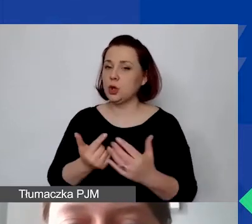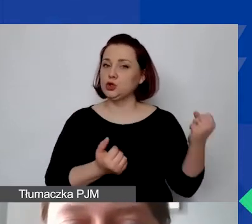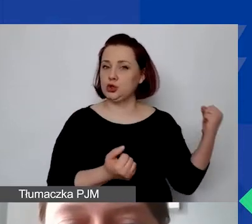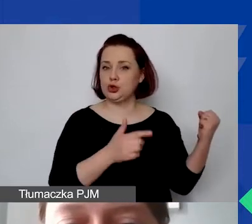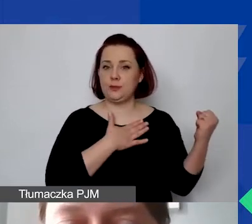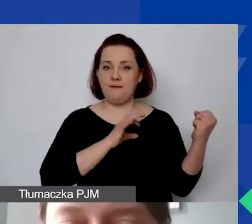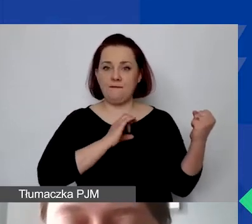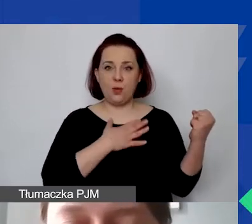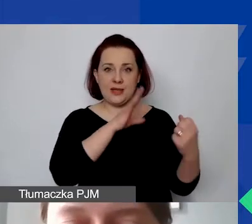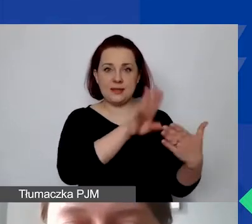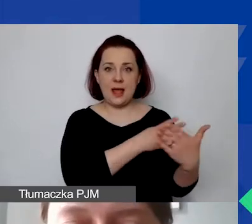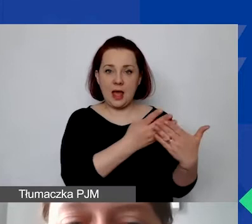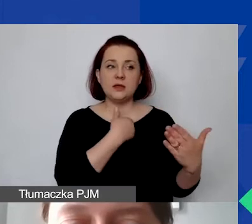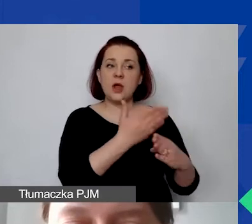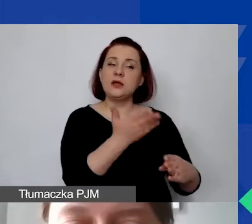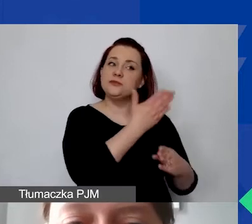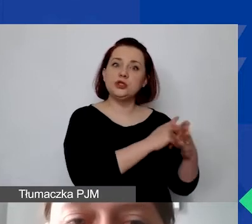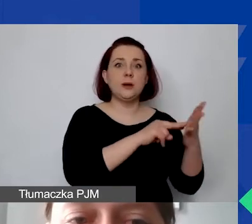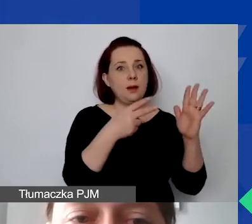żeby go zaplanować, przygotować wcześniej offline.